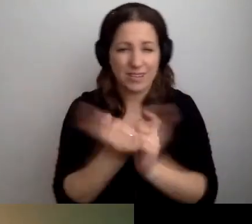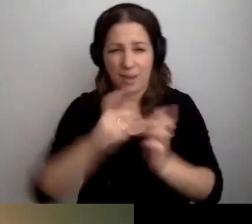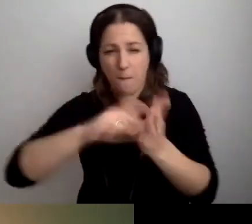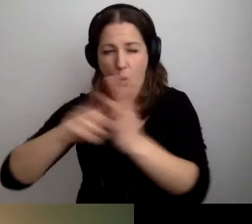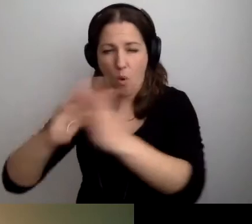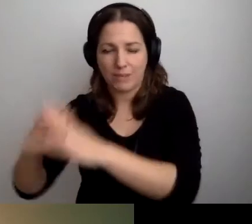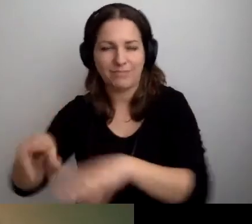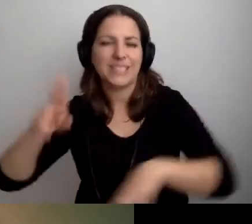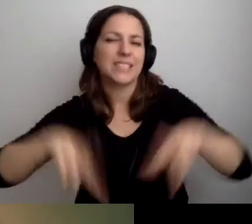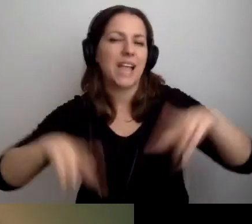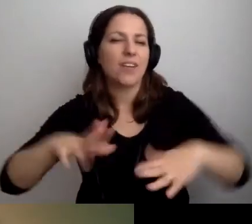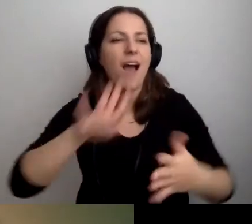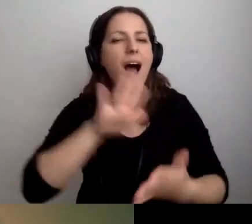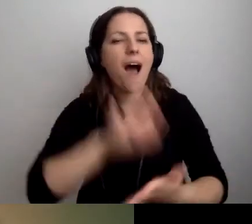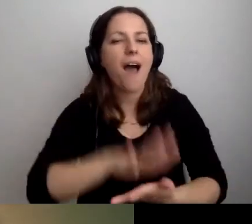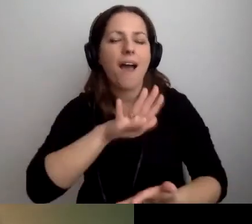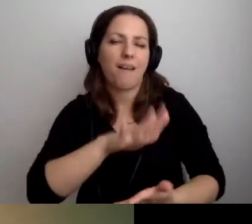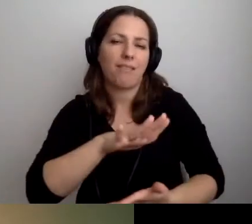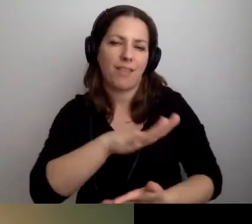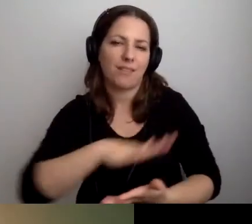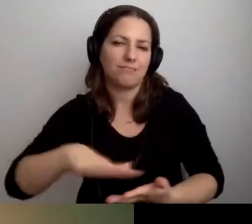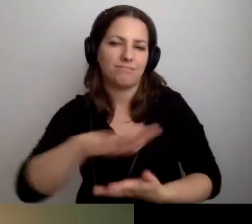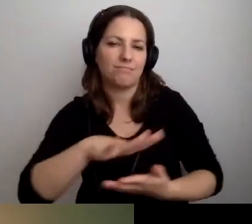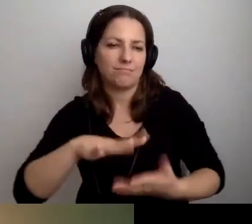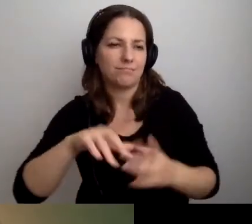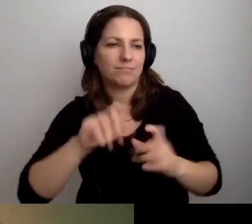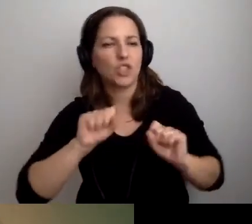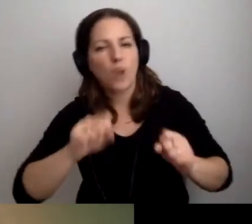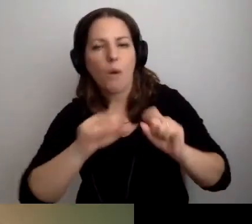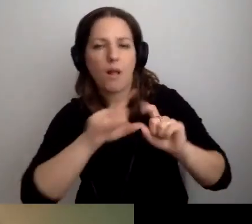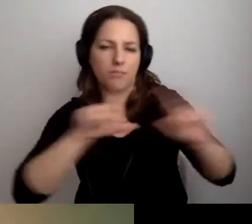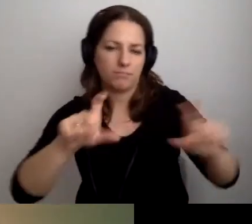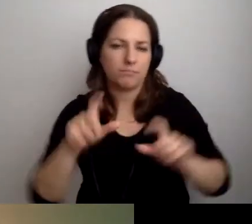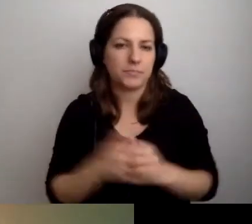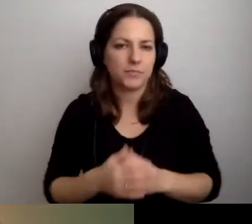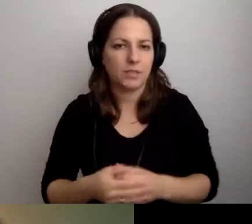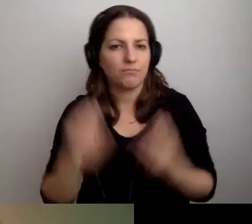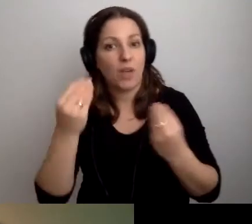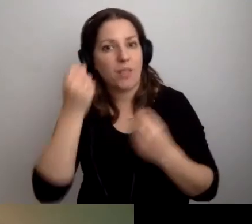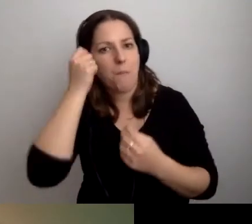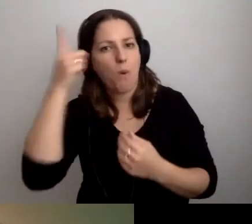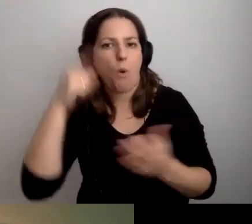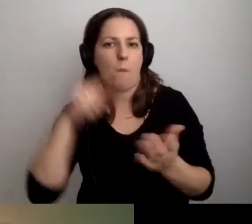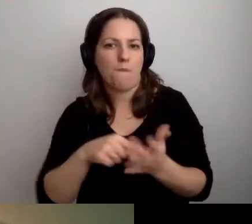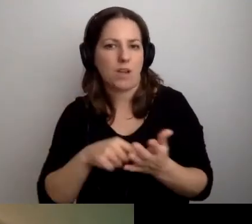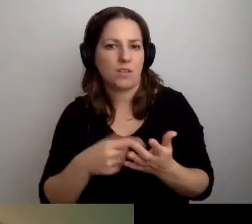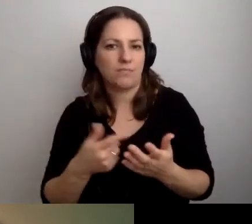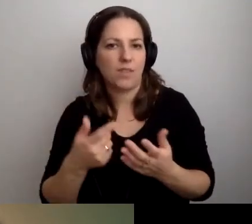To zależy od charakteru prowadzonej działalności. MAŁGORZATA: Świetny pomysł, żeby użyć głowy.